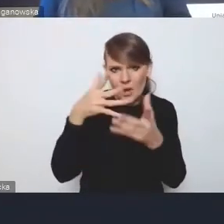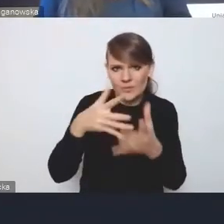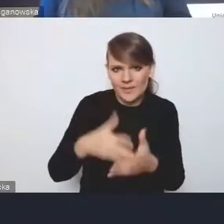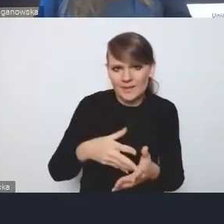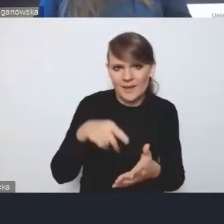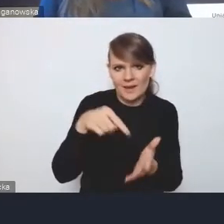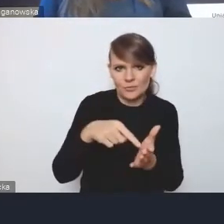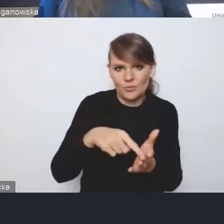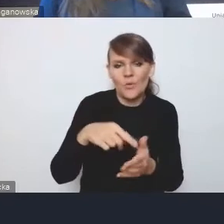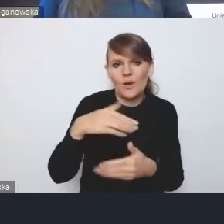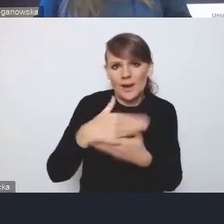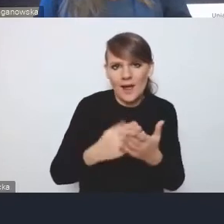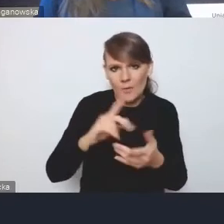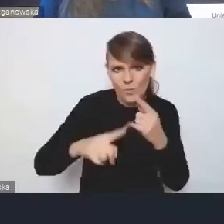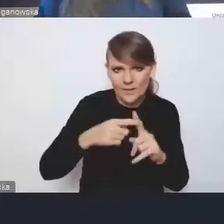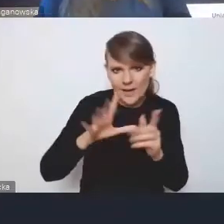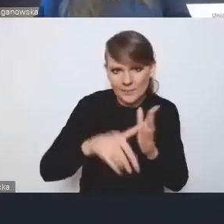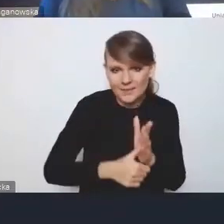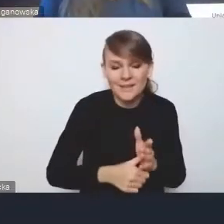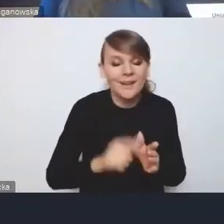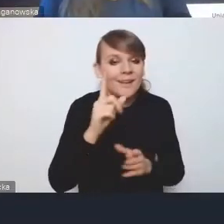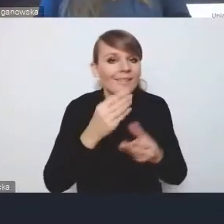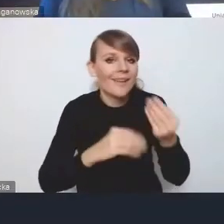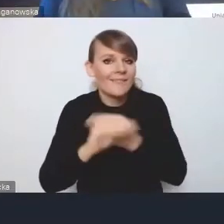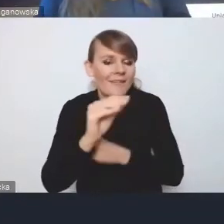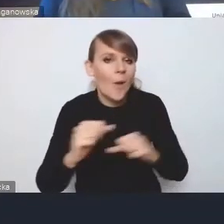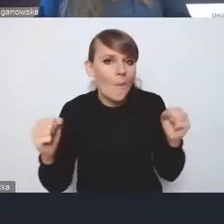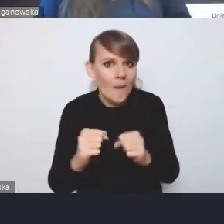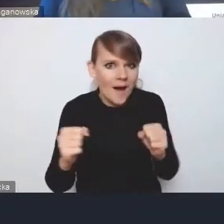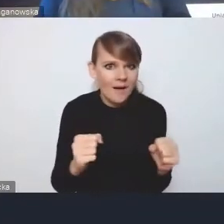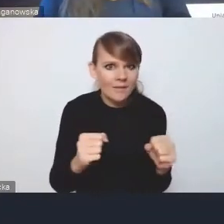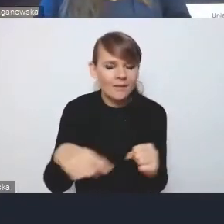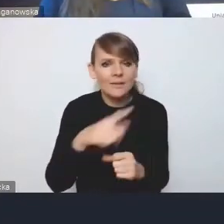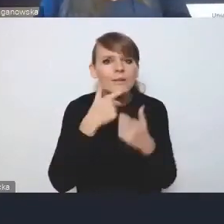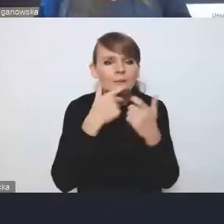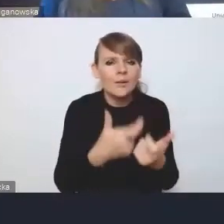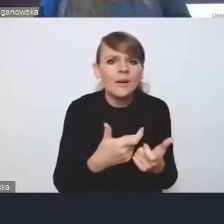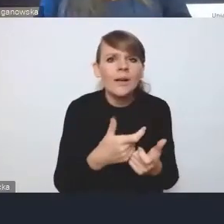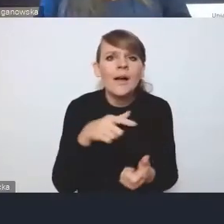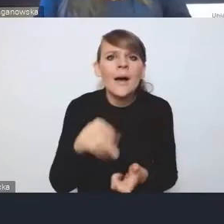to największe obawy, które zgłaszają, są związane z praktyczną realizacją.